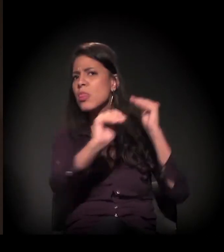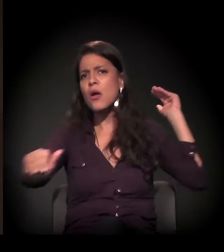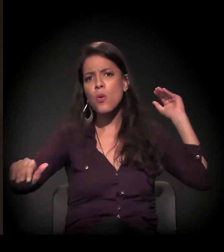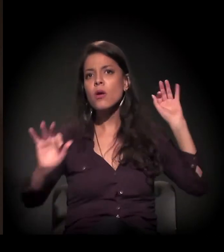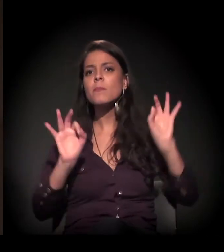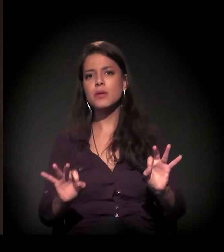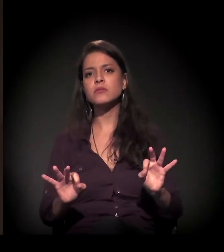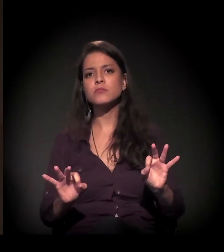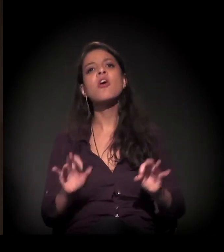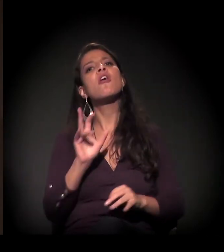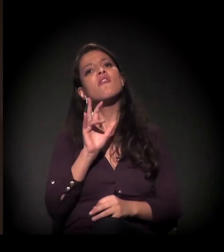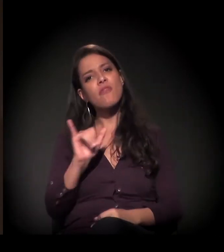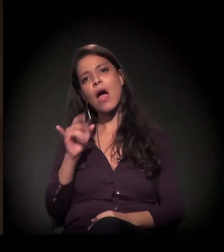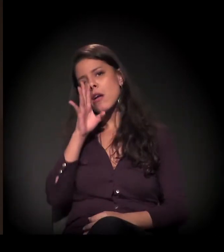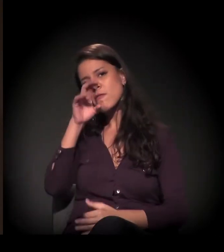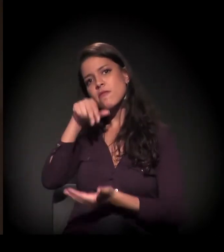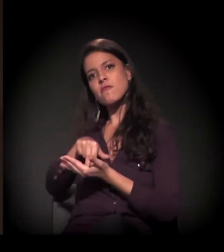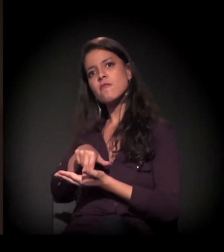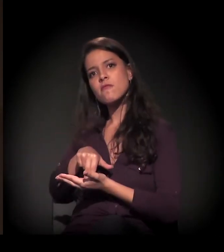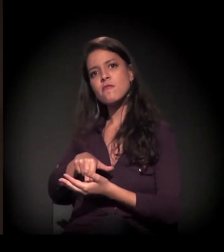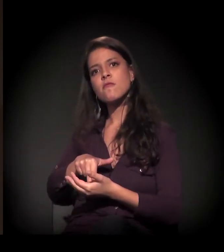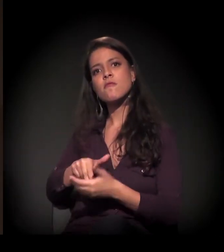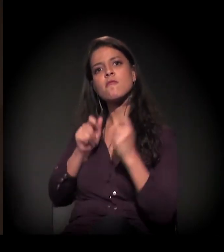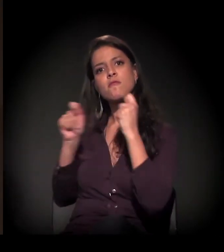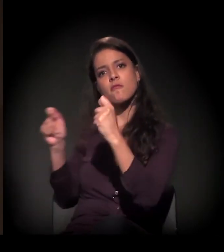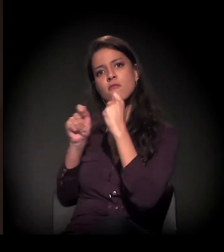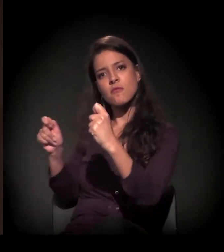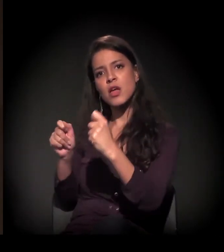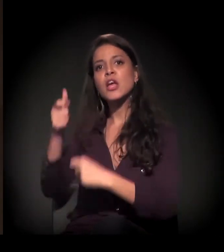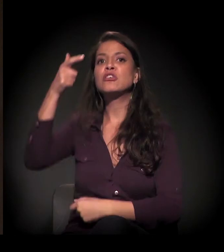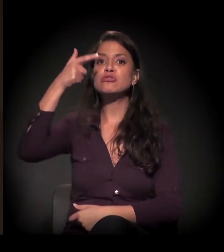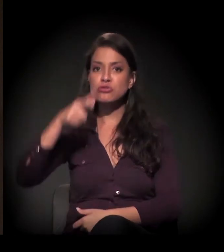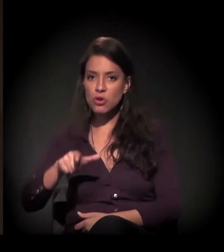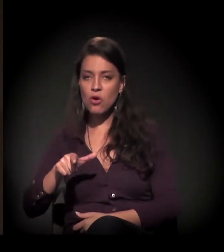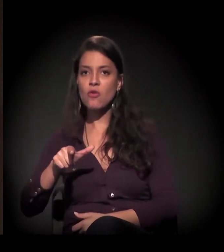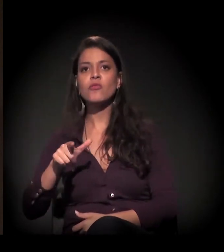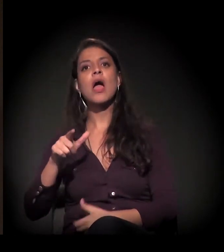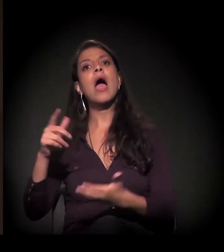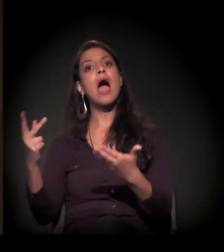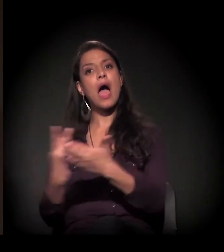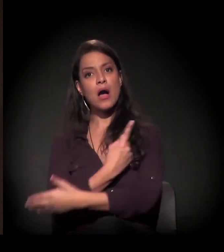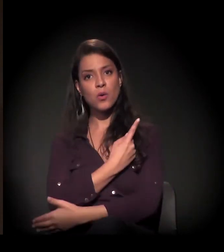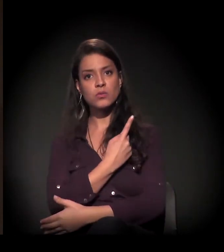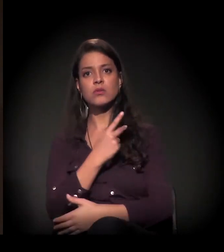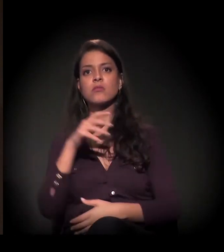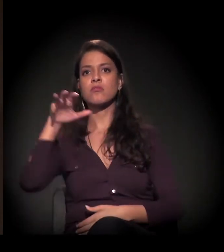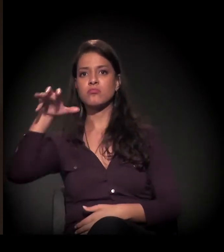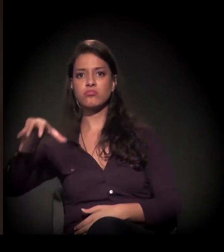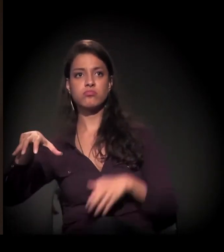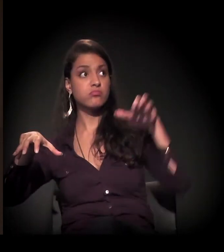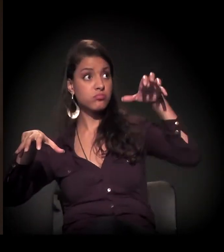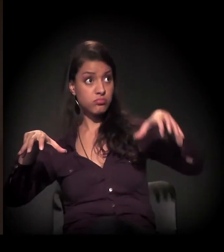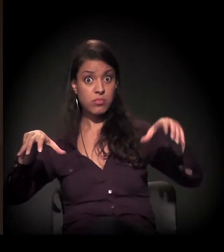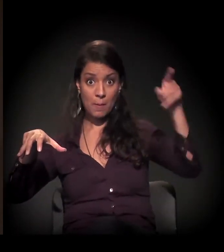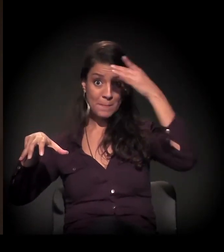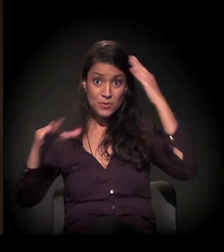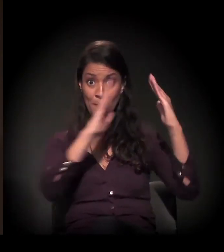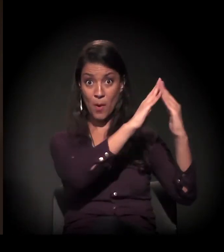Então vai haver uma resistência e o risco de repetir um confronto como o que aconteceu em 2014 aqui em São Paulo,